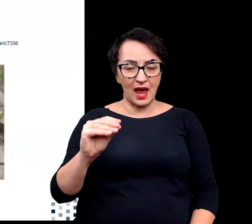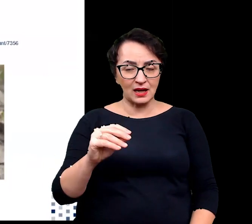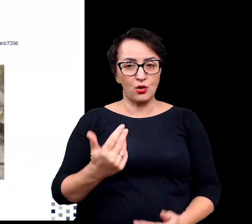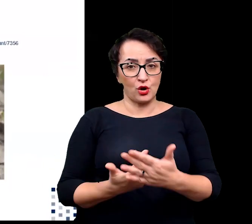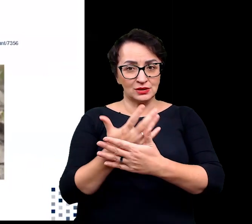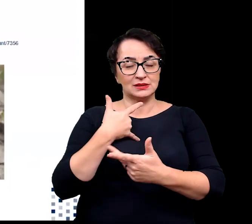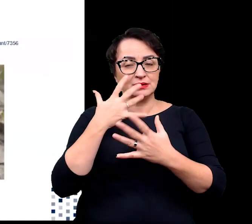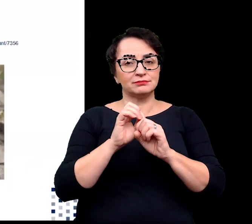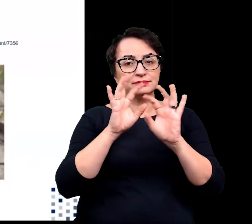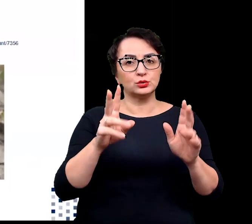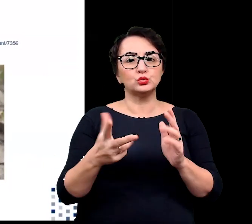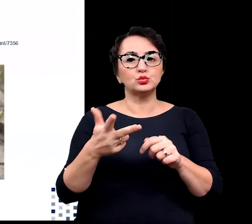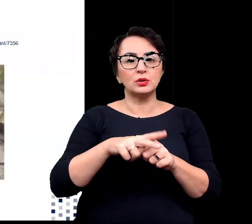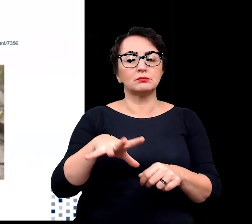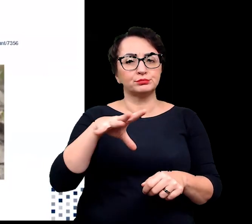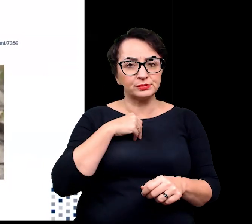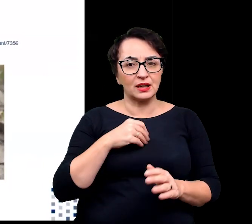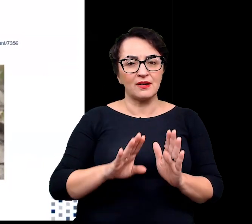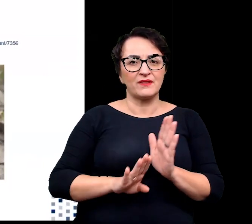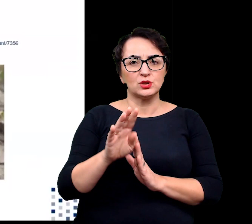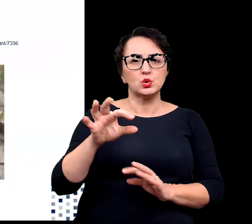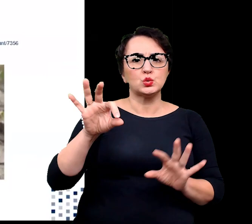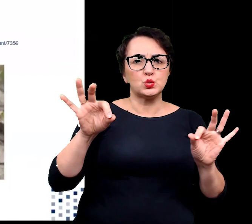do wzrostu w obecności wysokiego zasolenia.